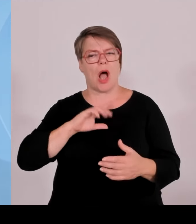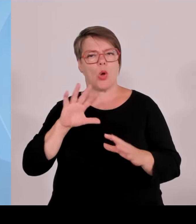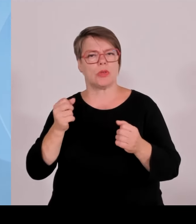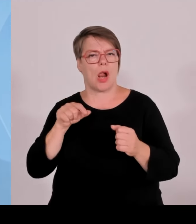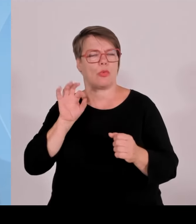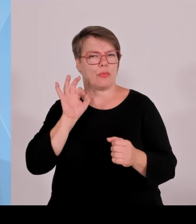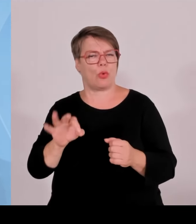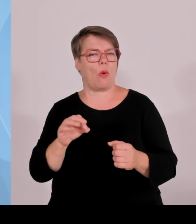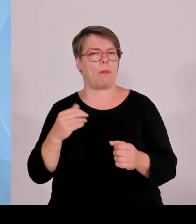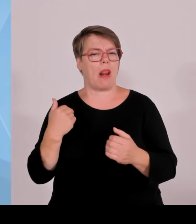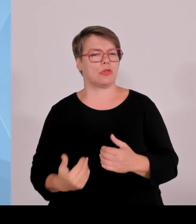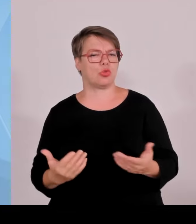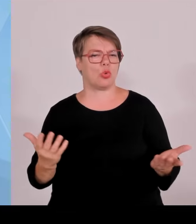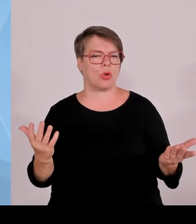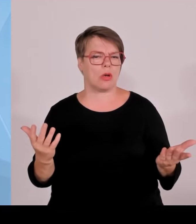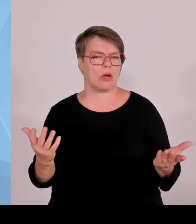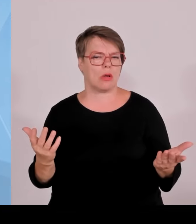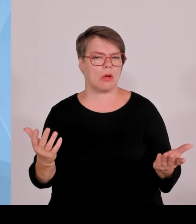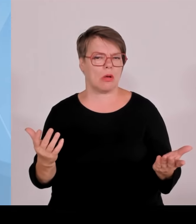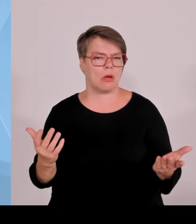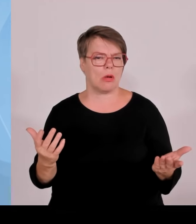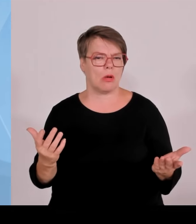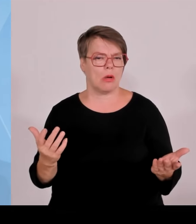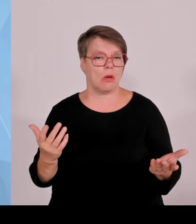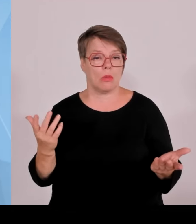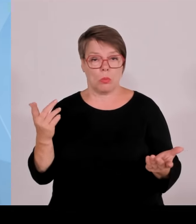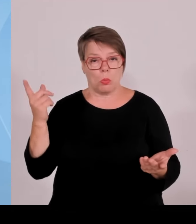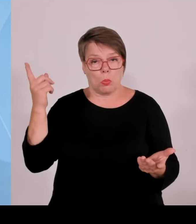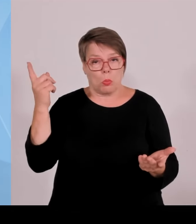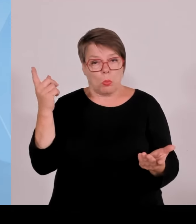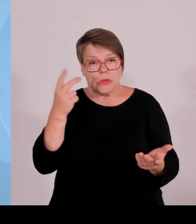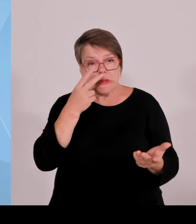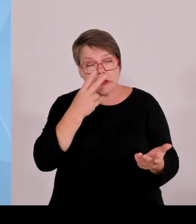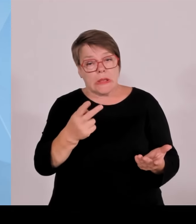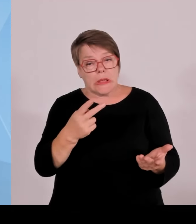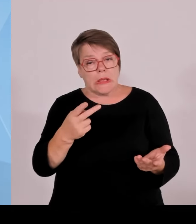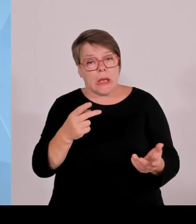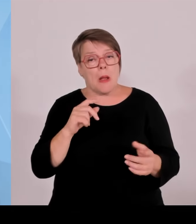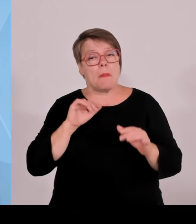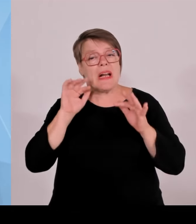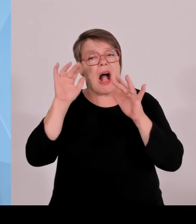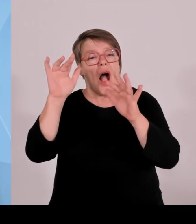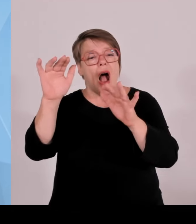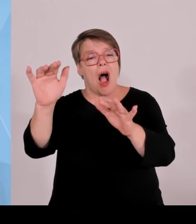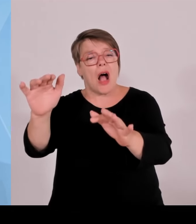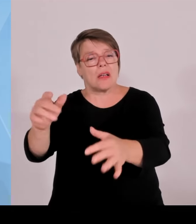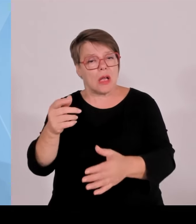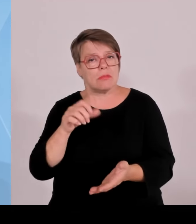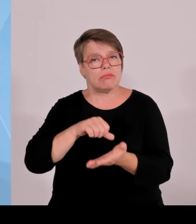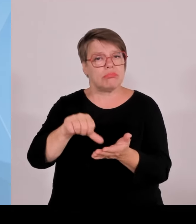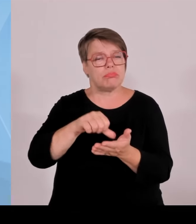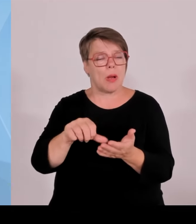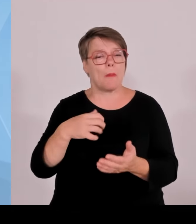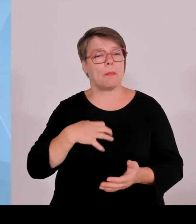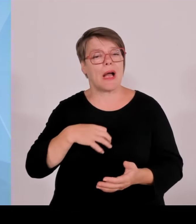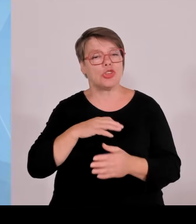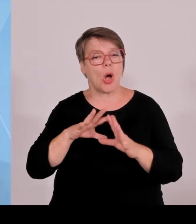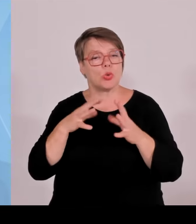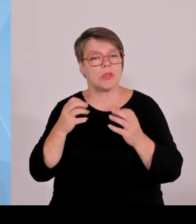Gelder, die an anderer Stelle fehlen, von Hochwasserschutz bis hin zu Themen, Förderung der Wirtschaft, Investitionen in